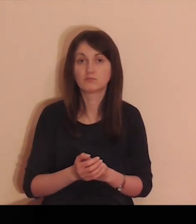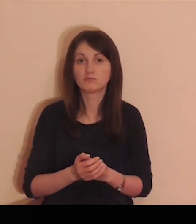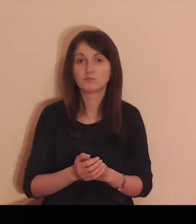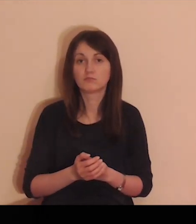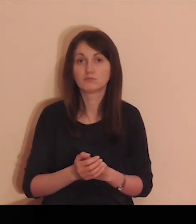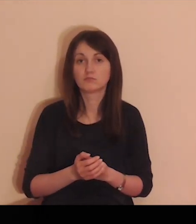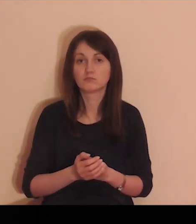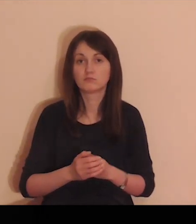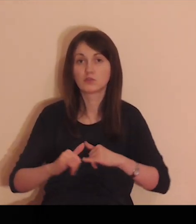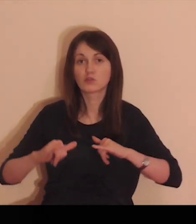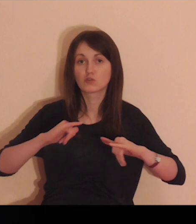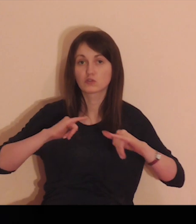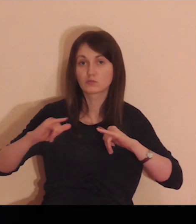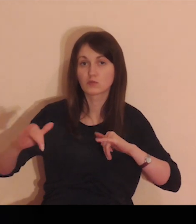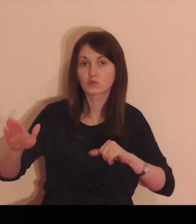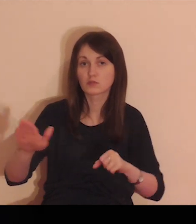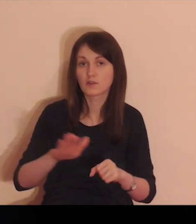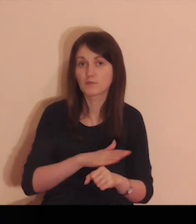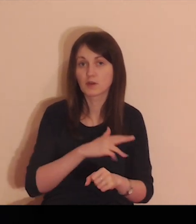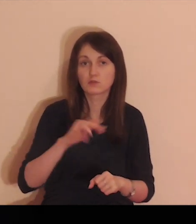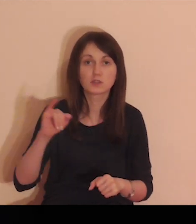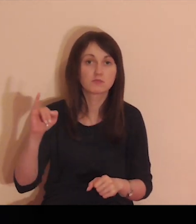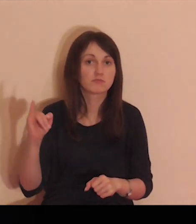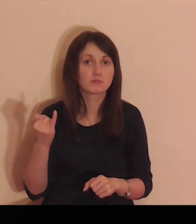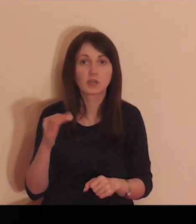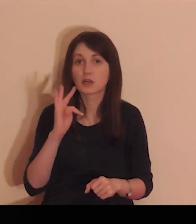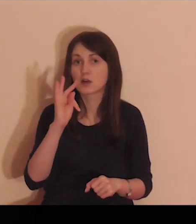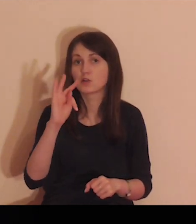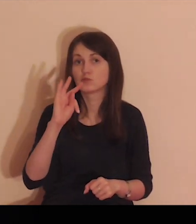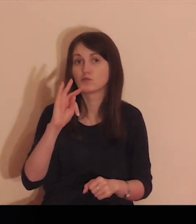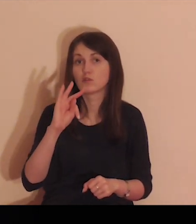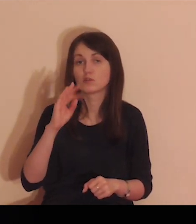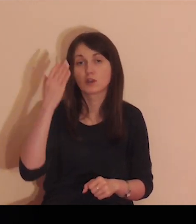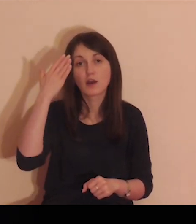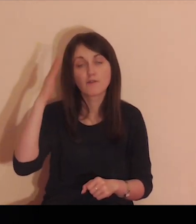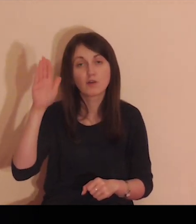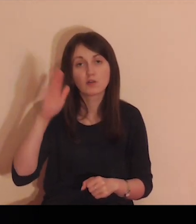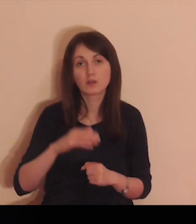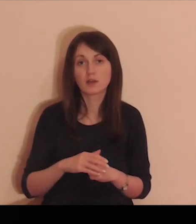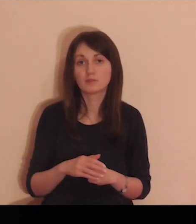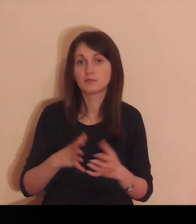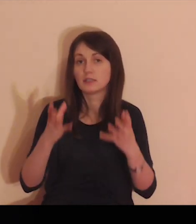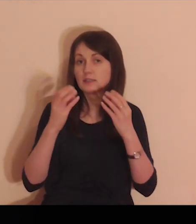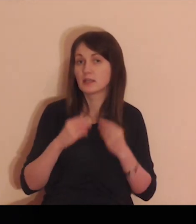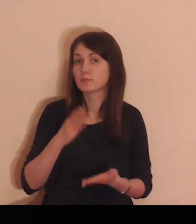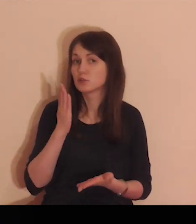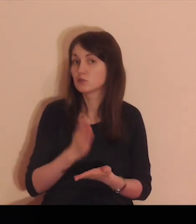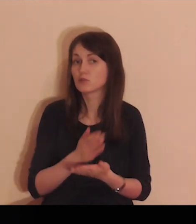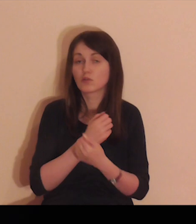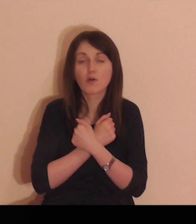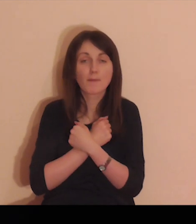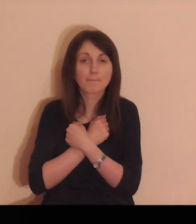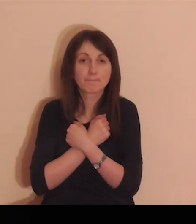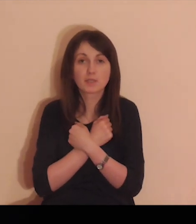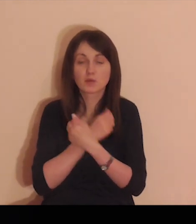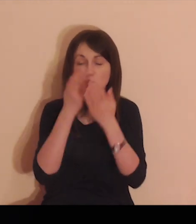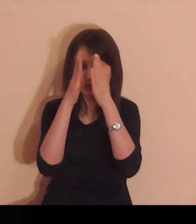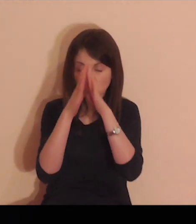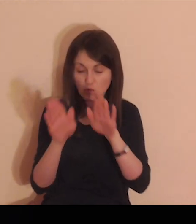Twoje jest wszystko, rozporządzaj w pełni, wedle Swojej woli,